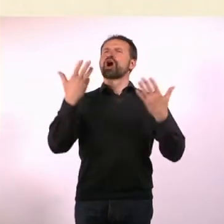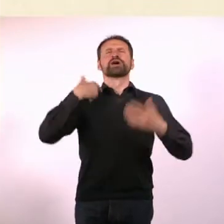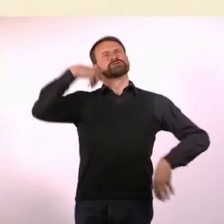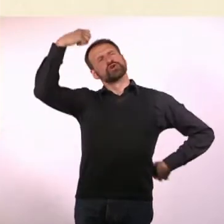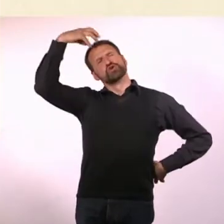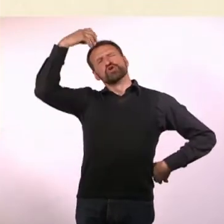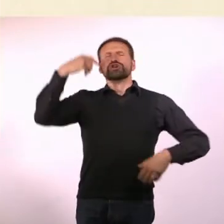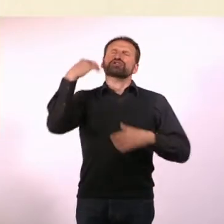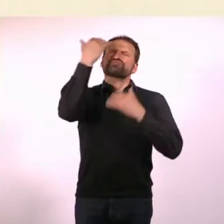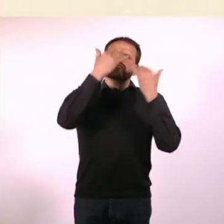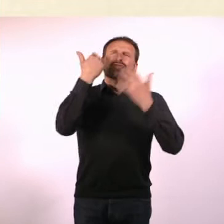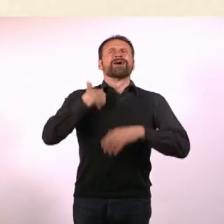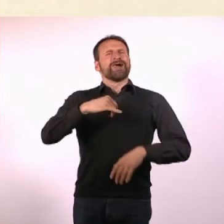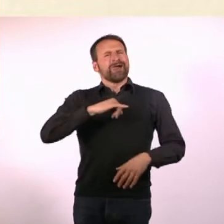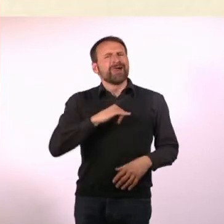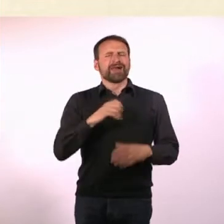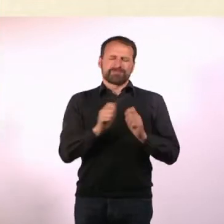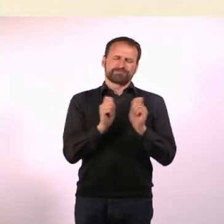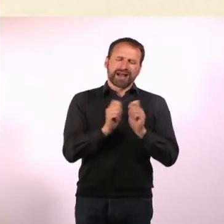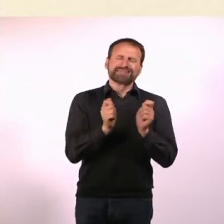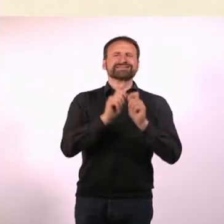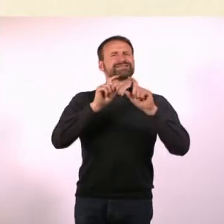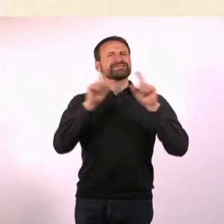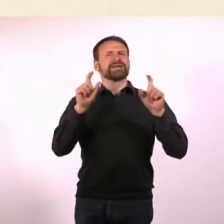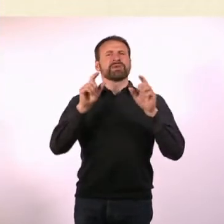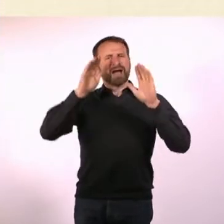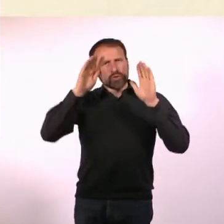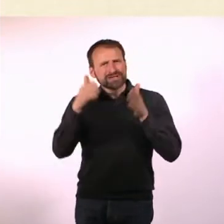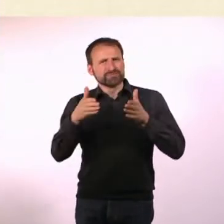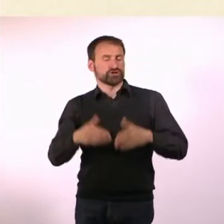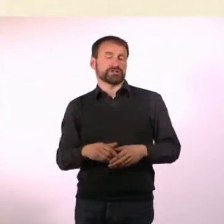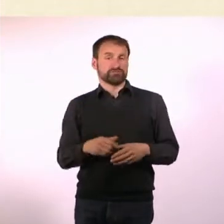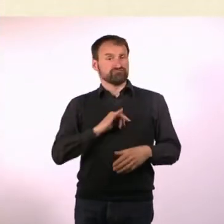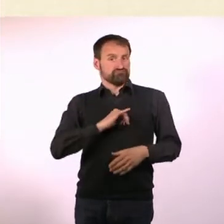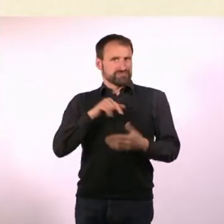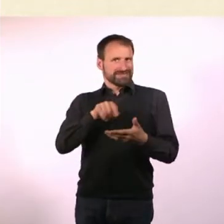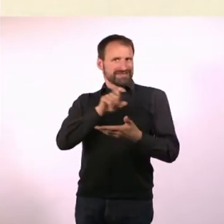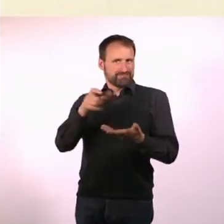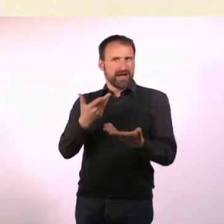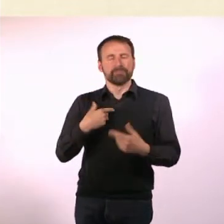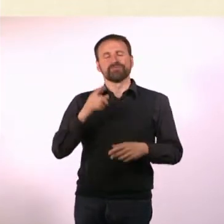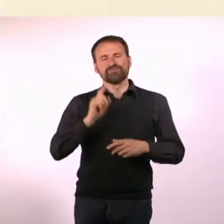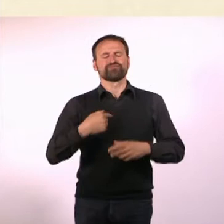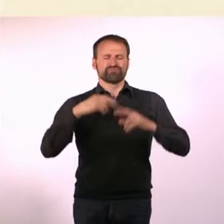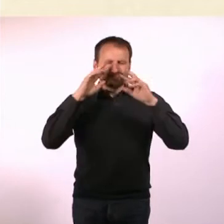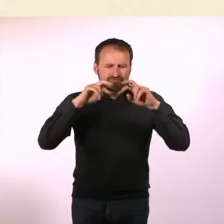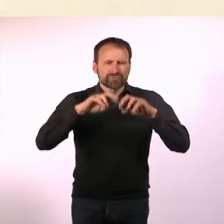ein Magazin zum Thema Autismus lesen, weil mich das gerade besonders interessiert. Habe das dann gegoogelt und rausgefunden, dass es sowas nicht gibt.